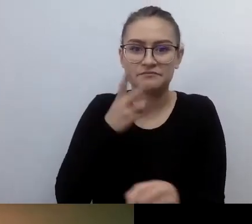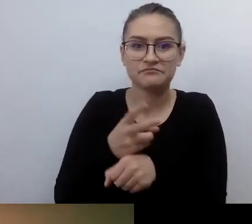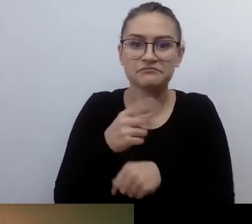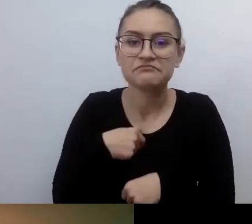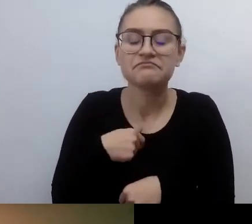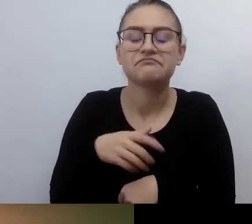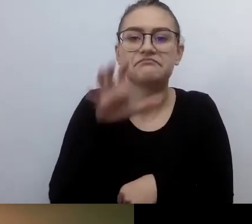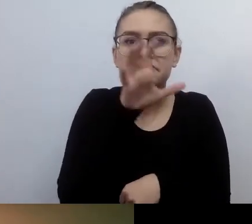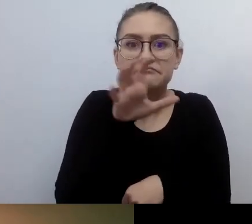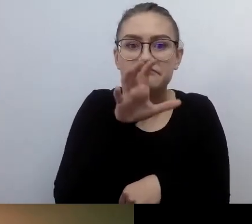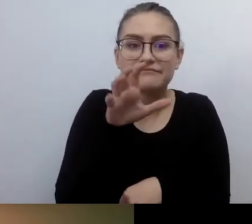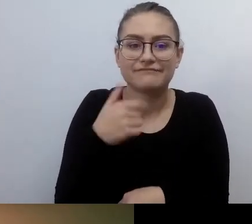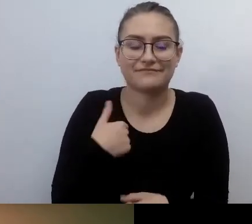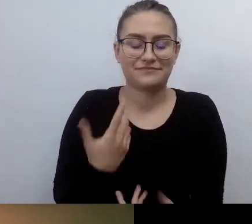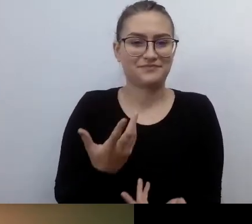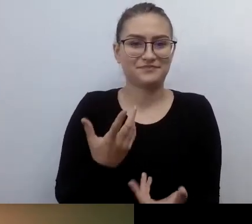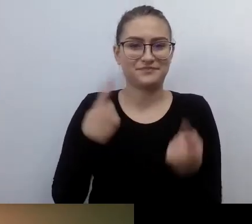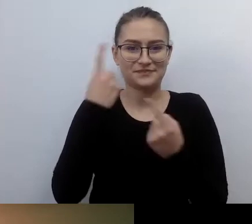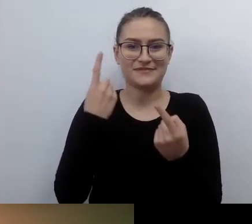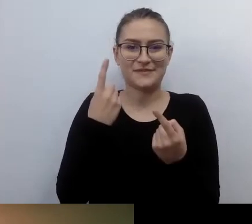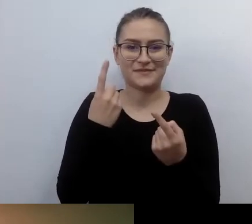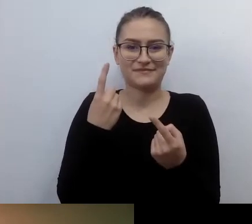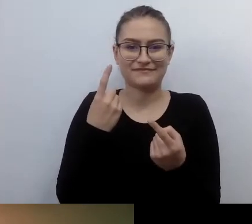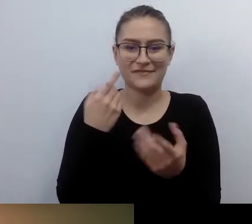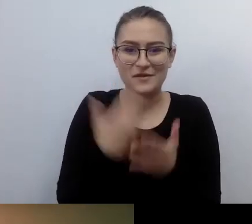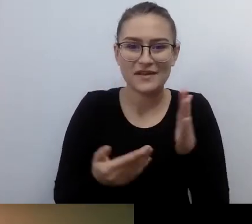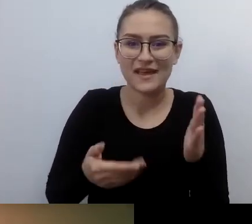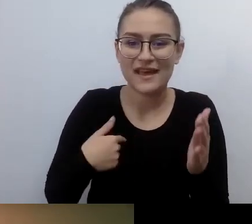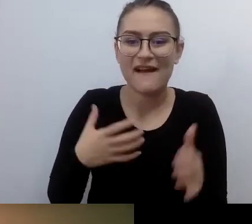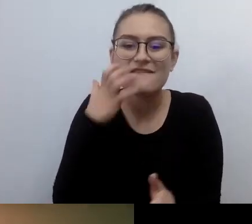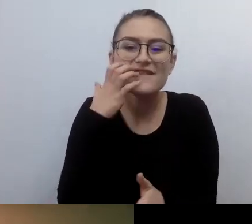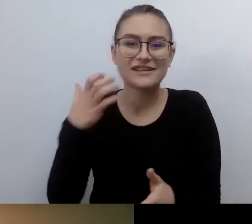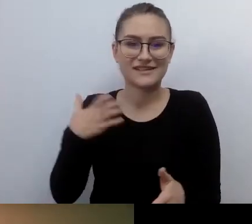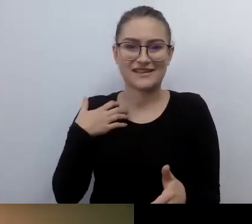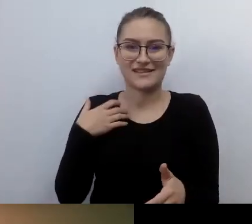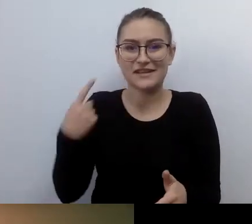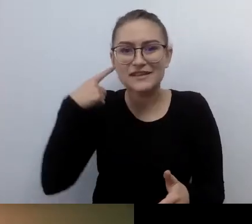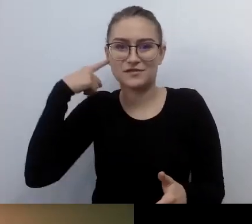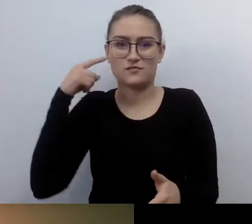Naprawdę szkoda, bo to jest fajne. To gra. Po seansie dowiedziałem się, że nie mogłem wcześniej się o tym dowiedzieć,